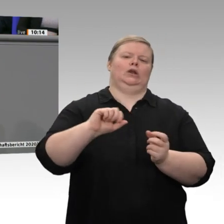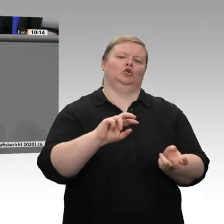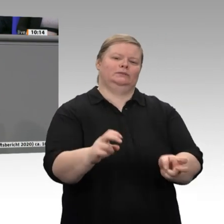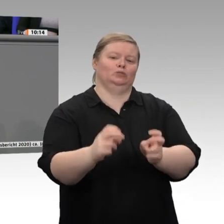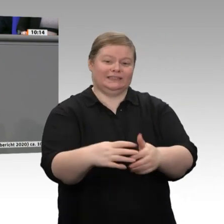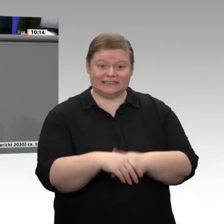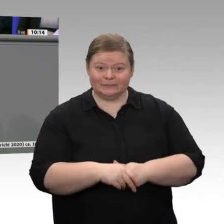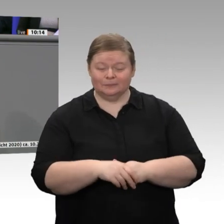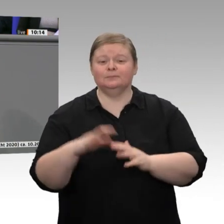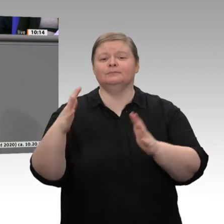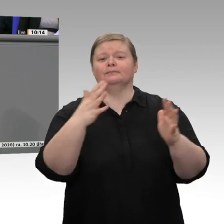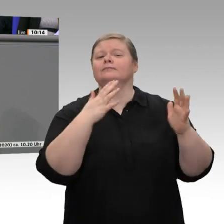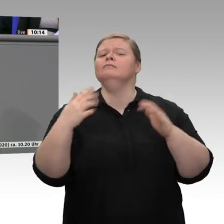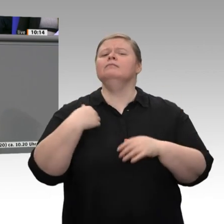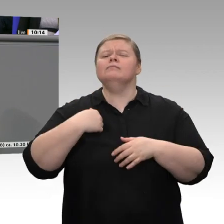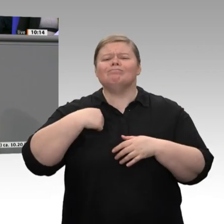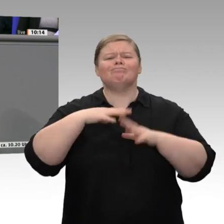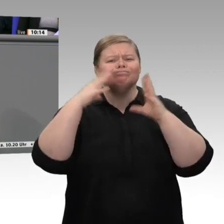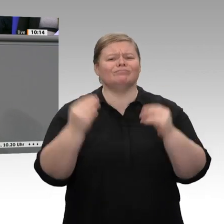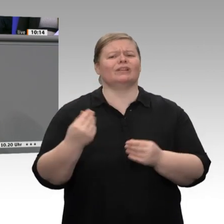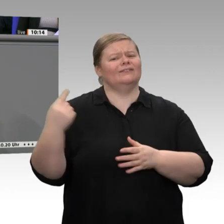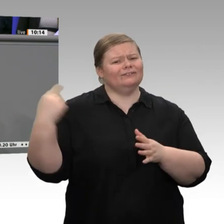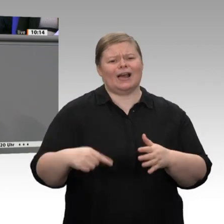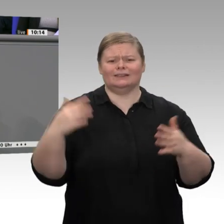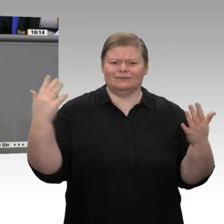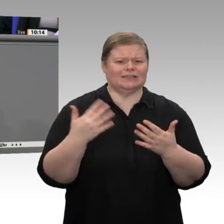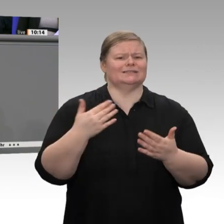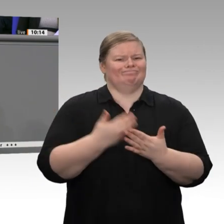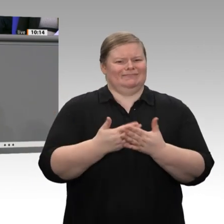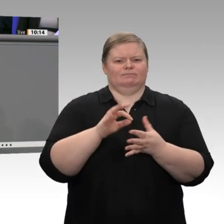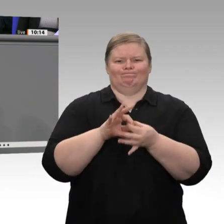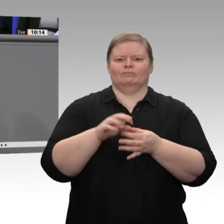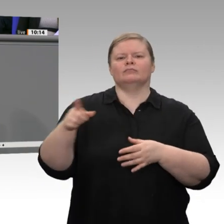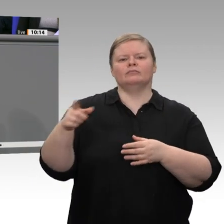Wir halten unsere Wirtschaft an, die Unternehmen klimaneutral umzugestalten. Darin sehen